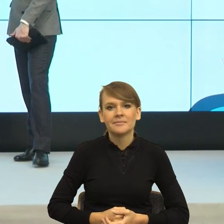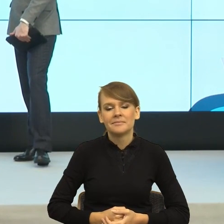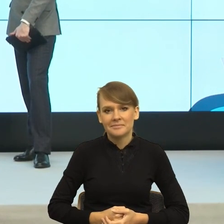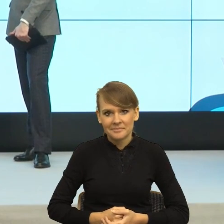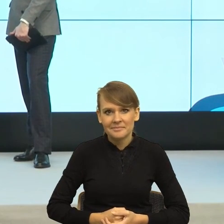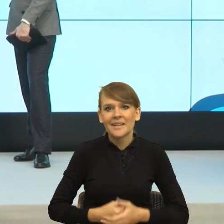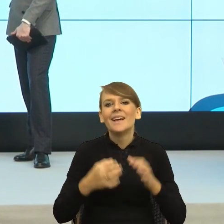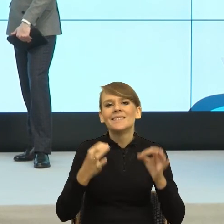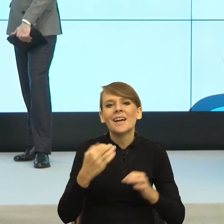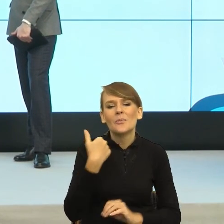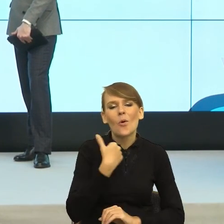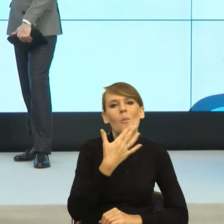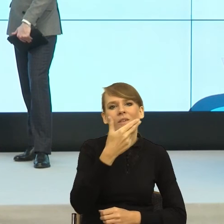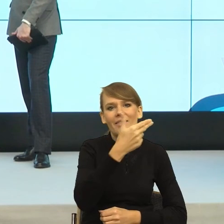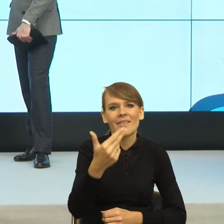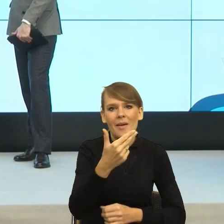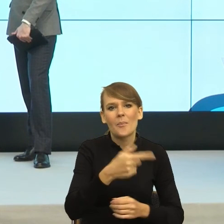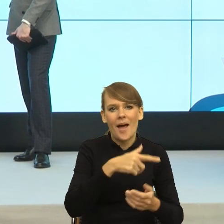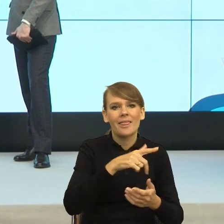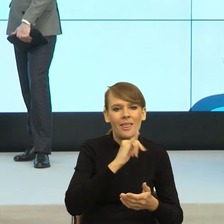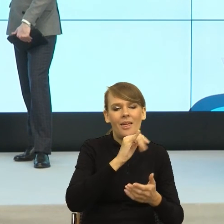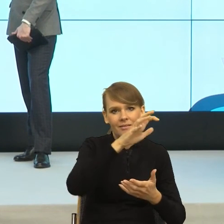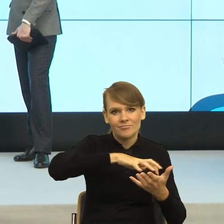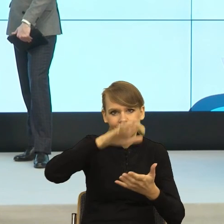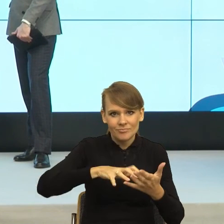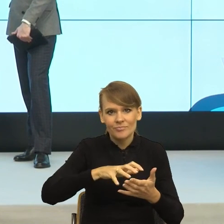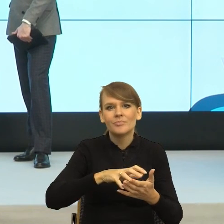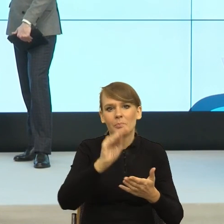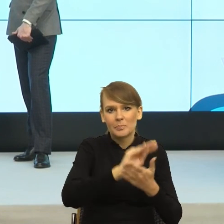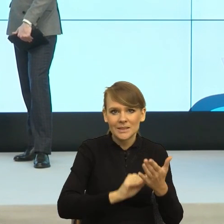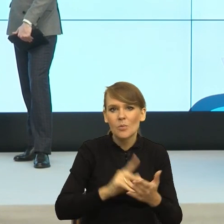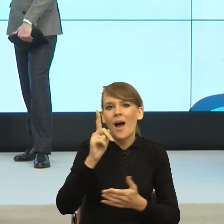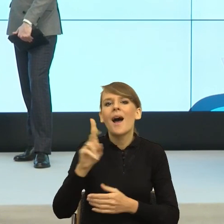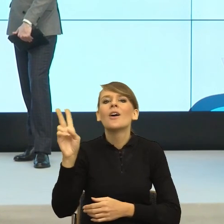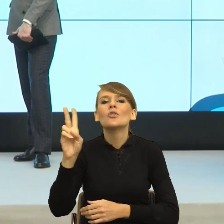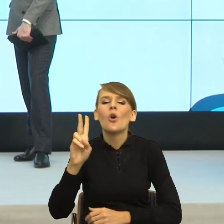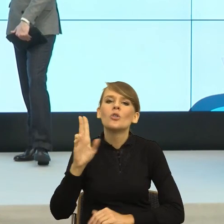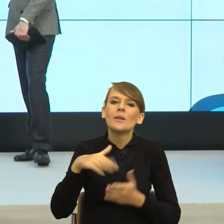ale już jestem przy tym, gdzie osoba, która używa pierwszej osoby liczby pojedynczej robię, pisze, przyszłam, przychodzę.